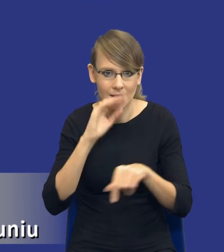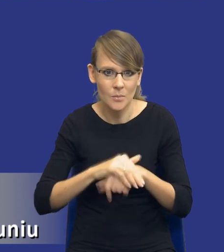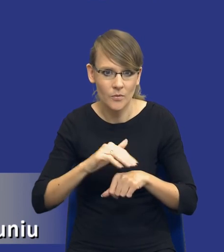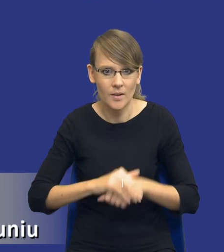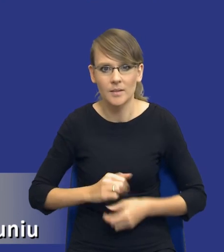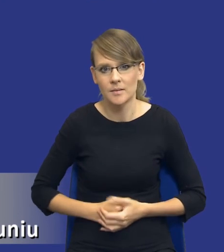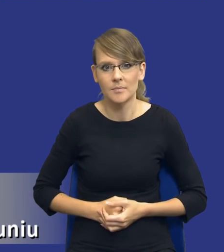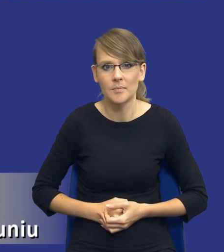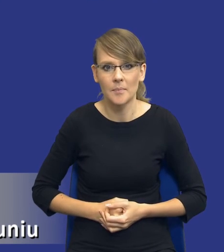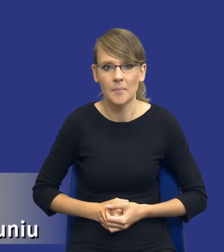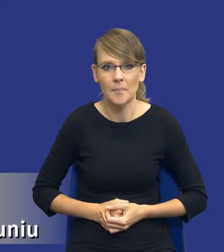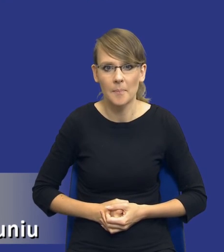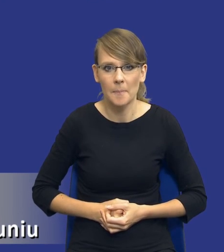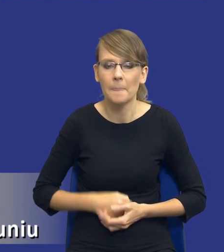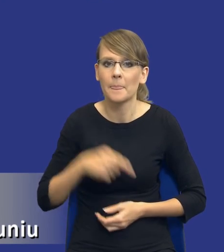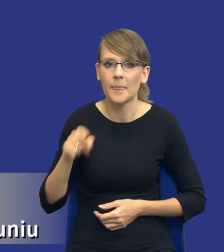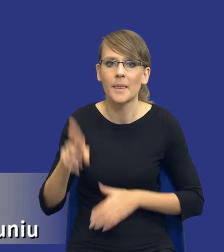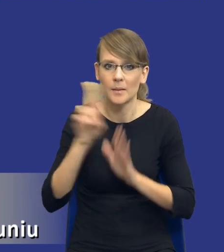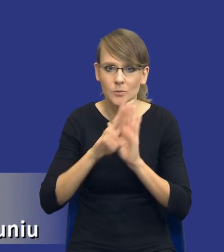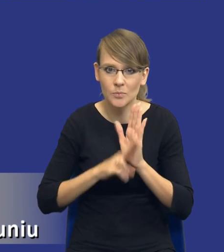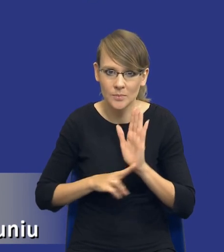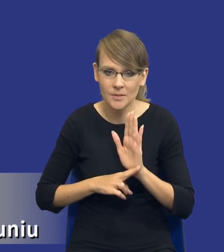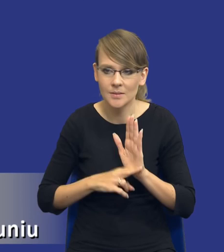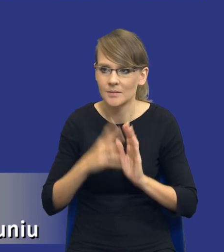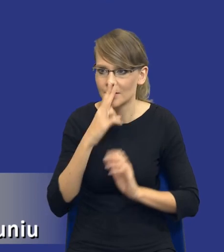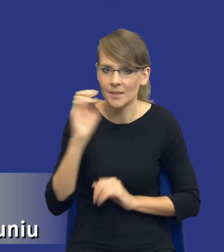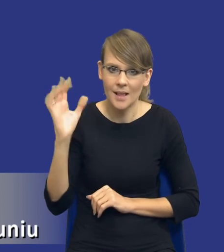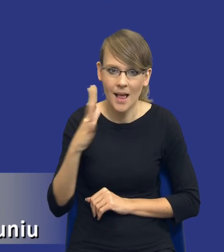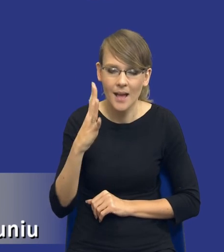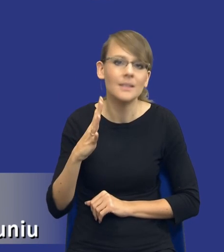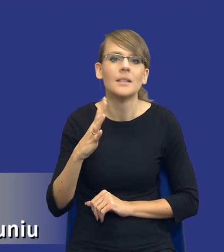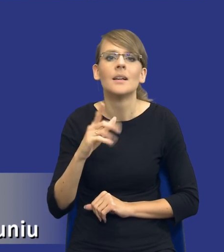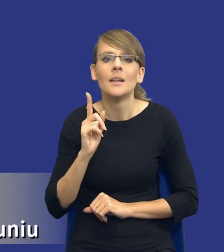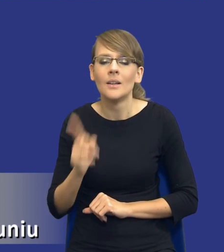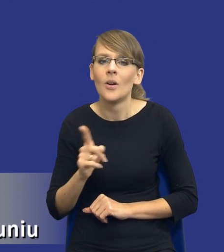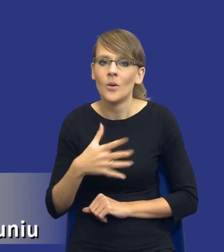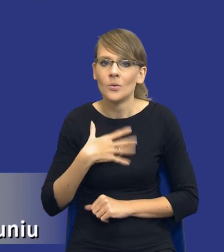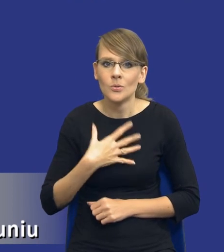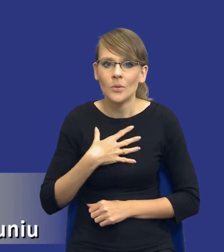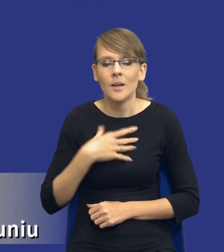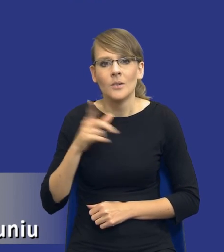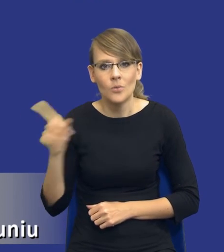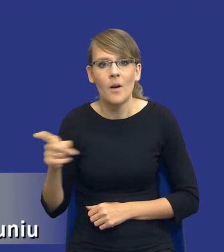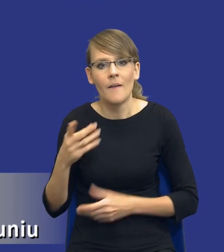Ta część przepisu, którą mamy na slajdzie wydaje mi się, drodzy Państwo, jednak, że to jest to większe wyzwanie i będzie to